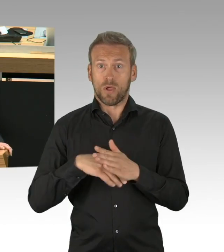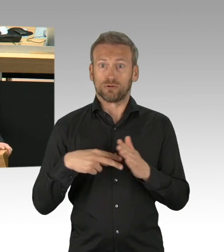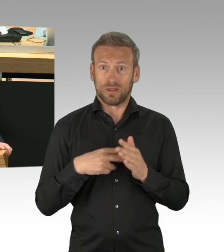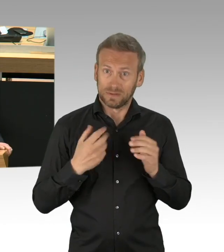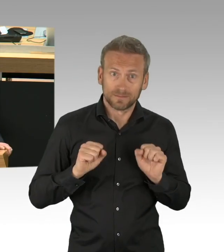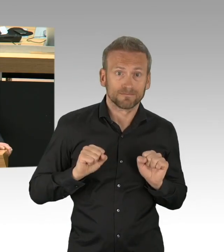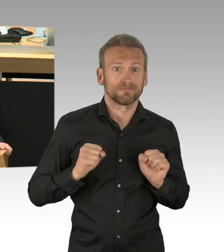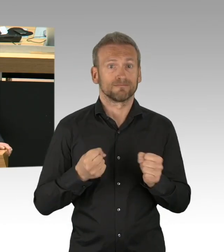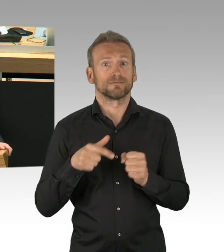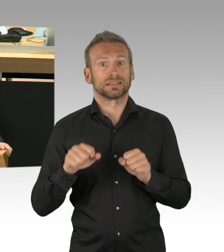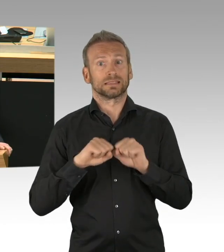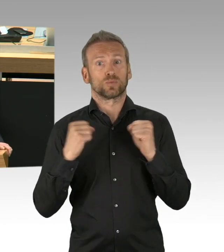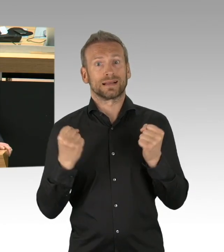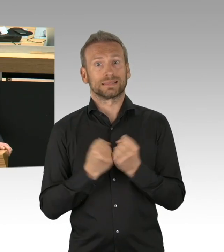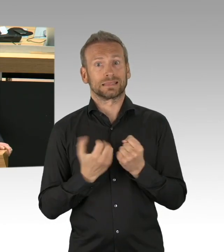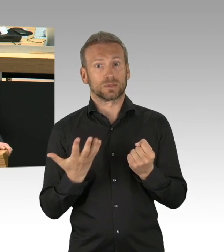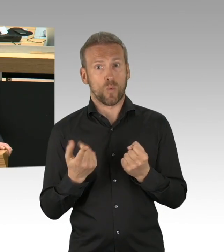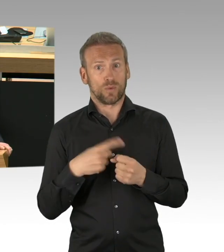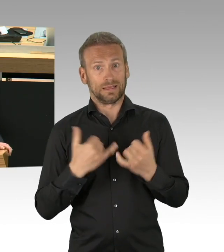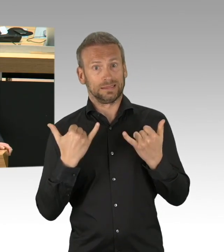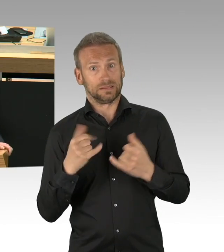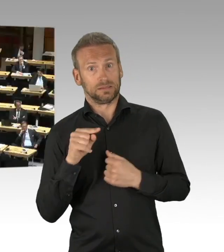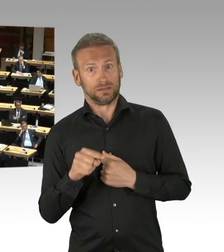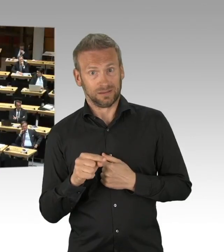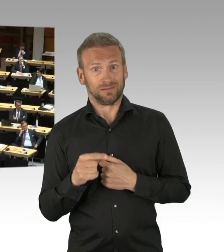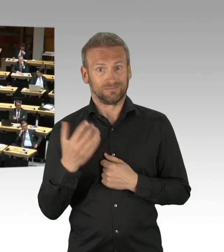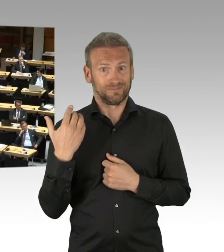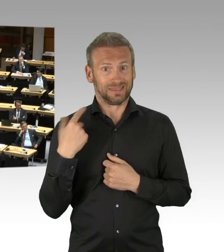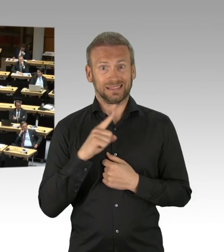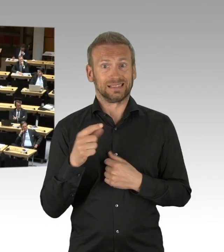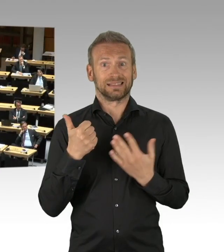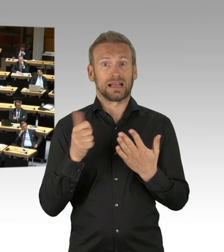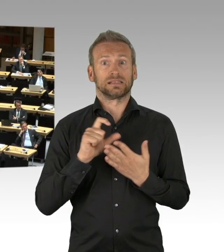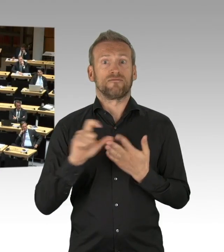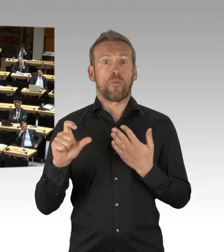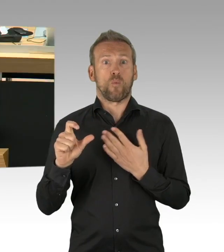die Kinder können nicht in die Kitas, Familien sind überlastet, Home-Office und Kinderbetreuung zum einen,